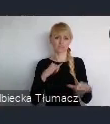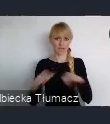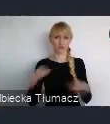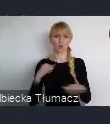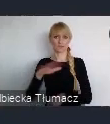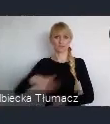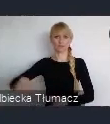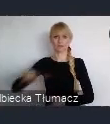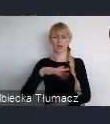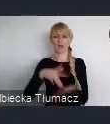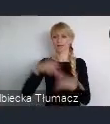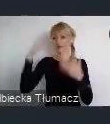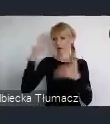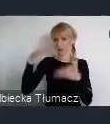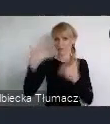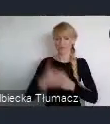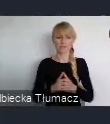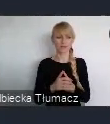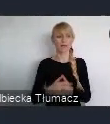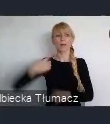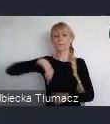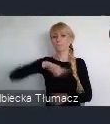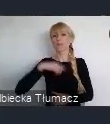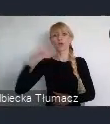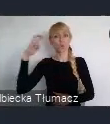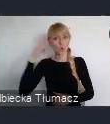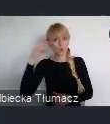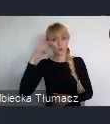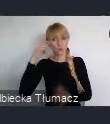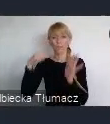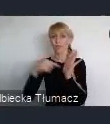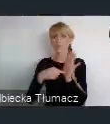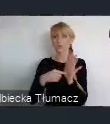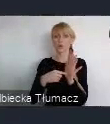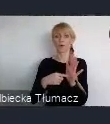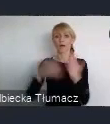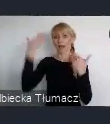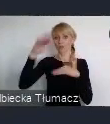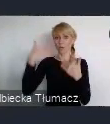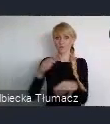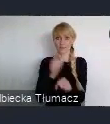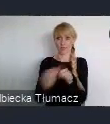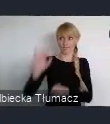Zrozumieliśmy, ze to miasto nie jest tylko Prezydenta, Rady Miasta ale jest przedewszystkim mieszkańców.